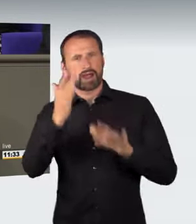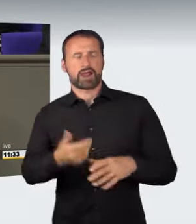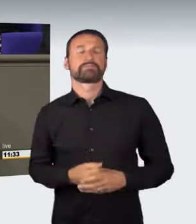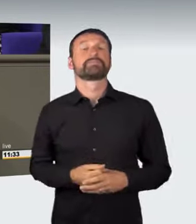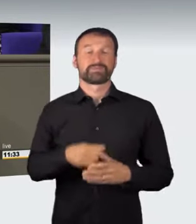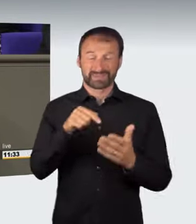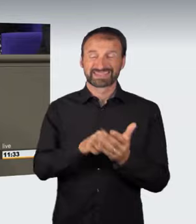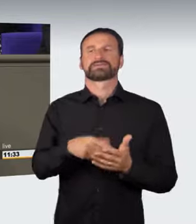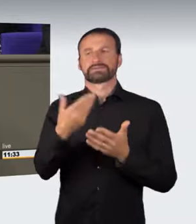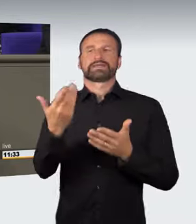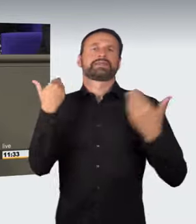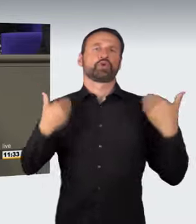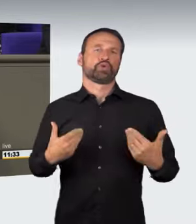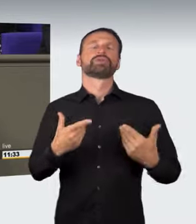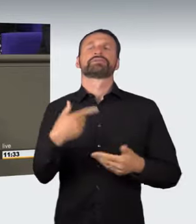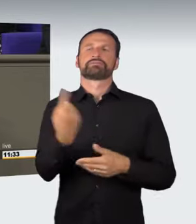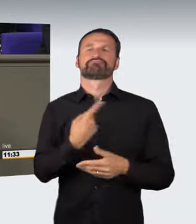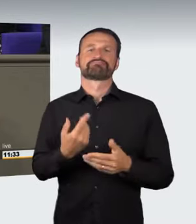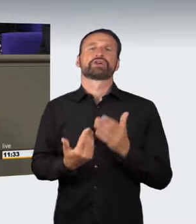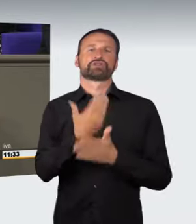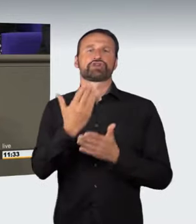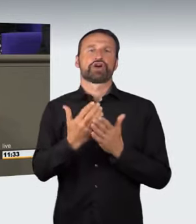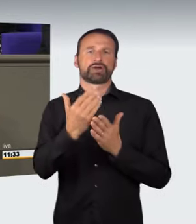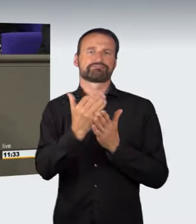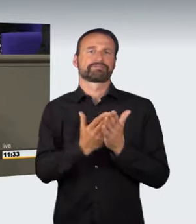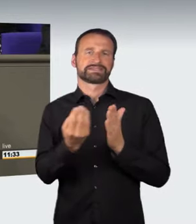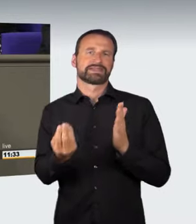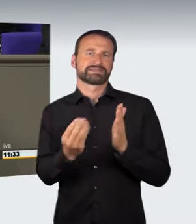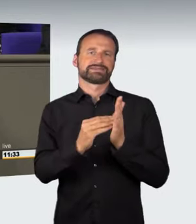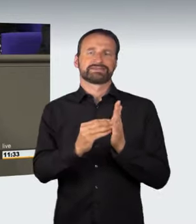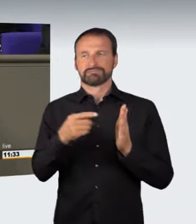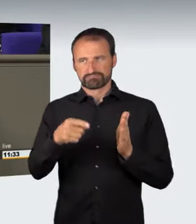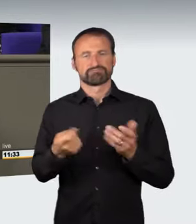Nun soll ein neuer § 315d ins Strafgesetzbuch aufgenommen werden.